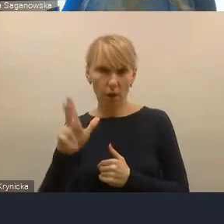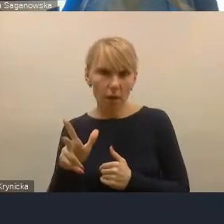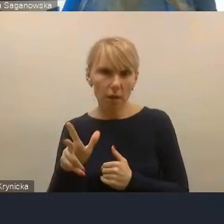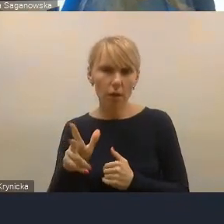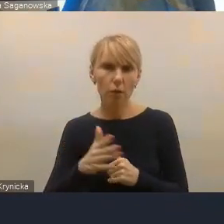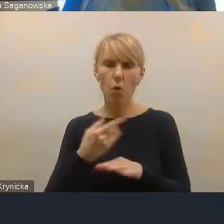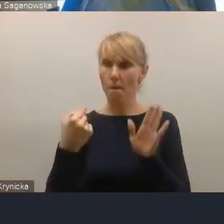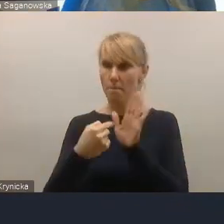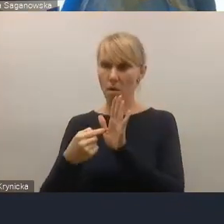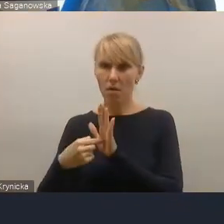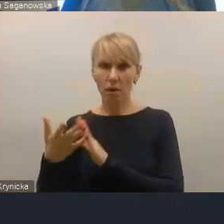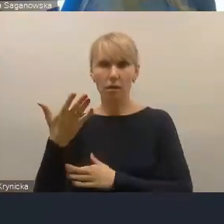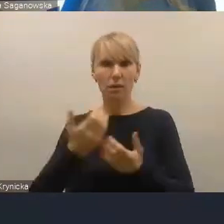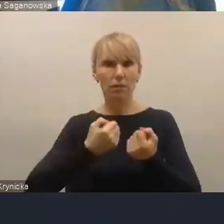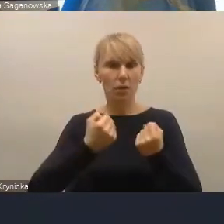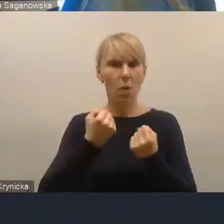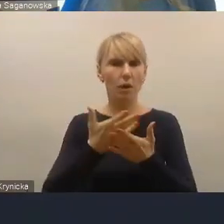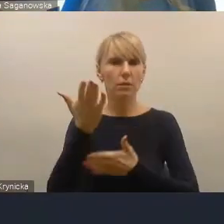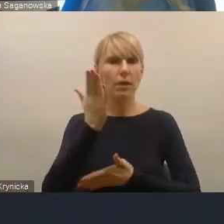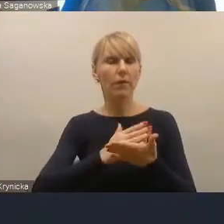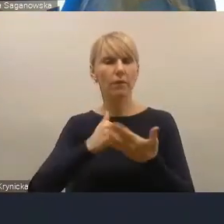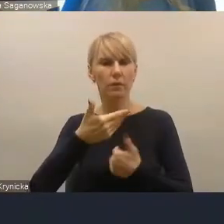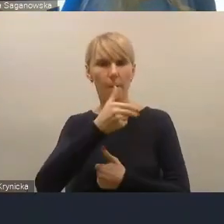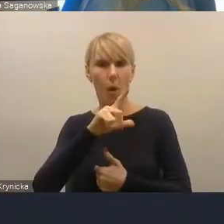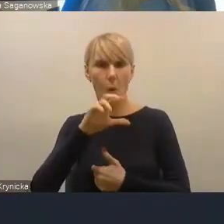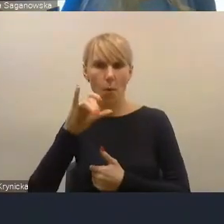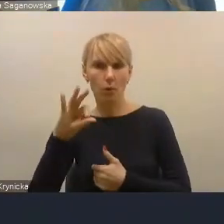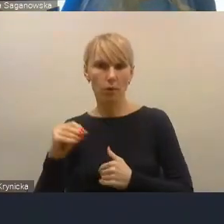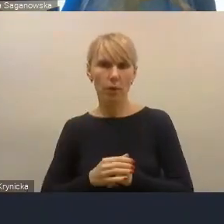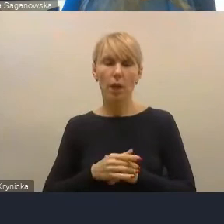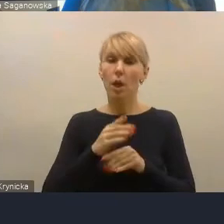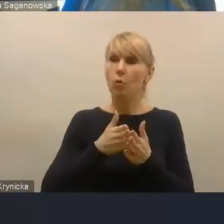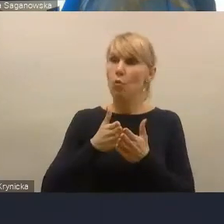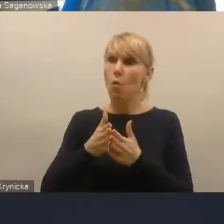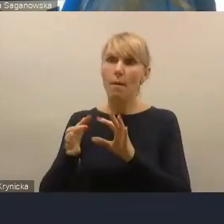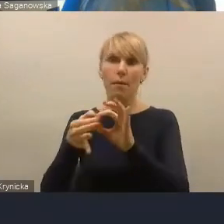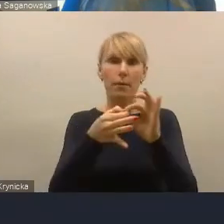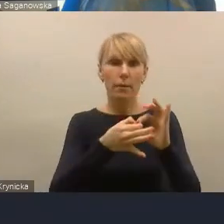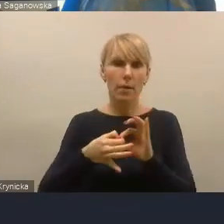I biorąc pod uwagę różne funkcje i różne powiązania funkcjonalne,